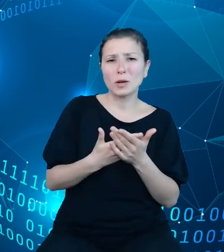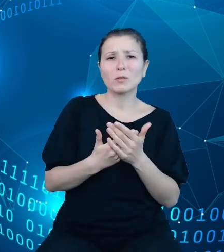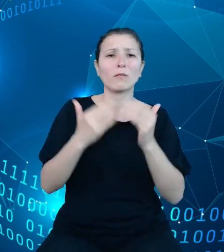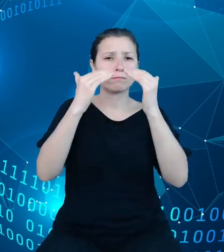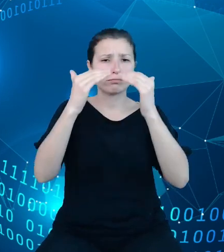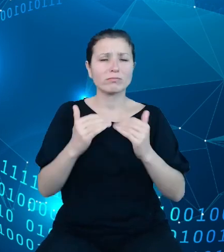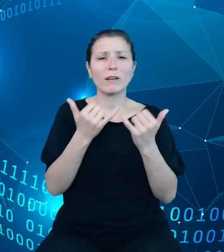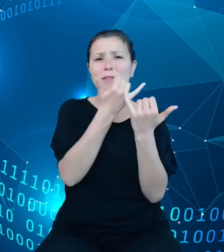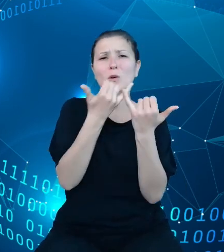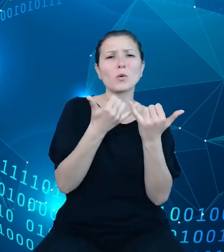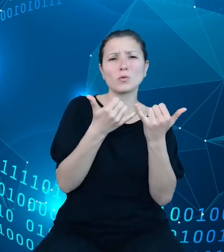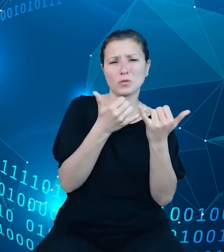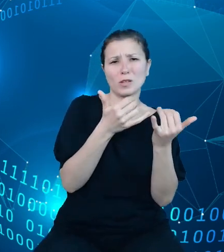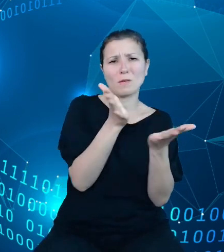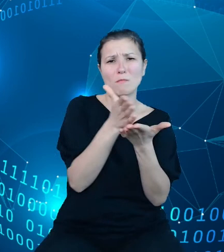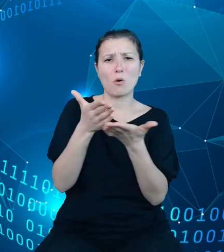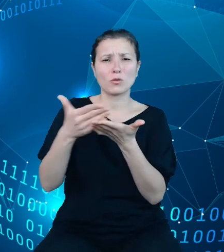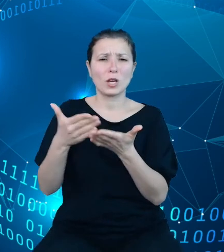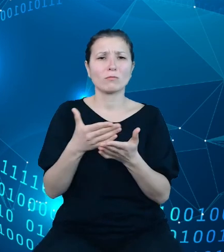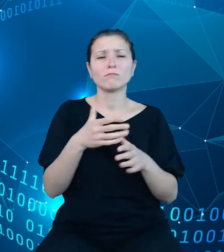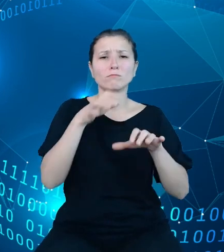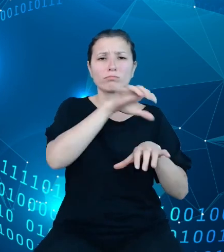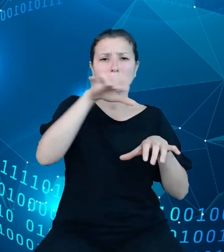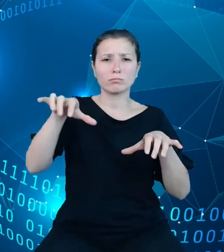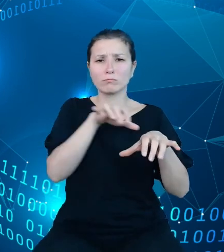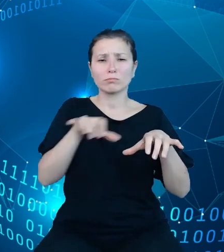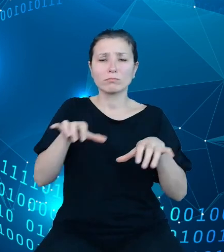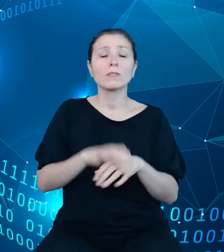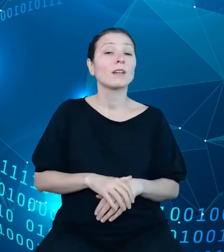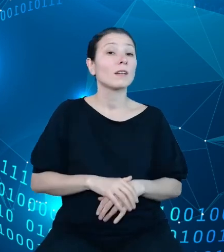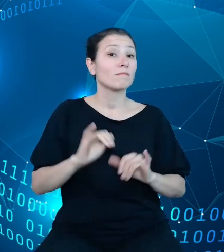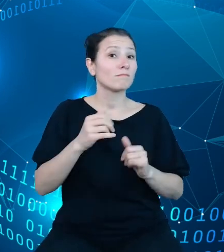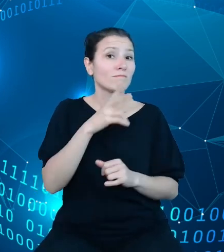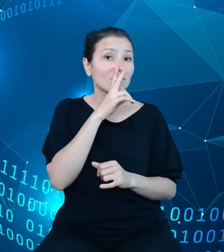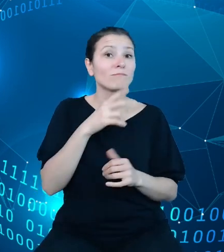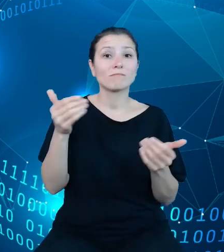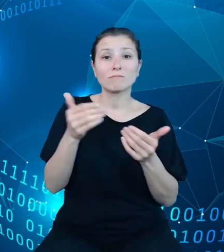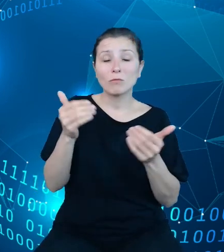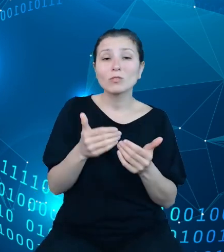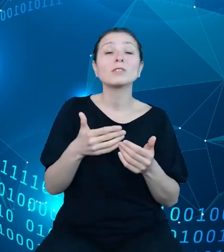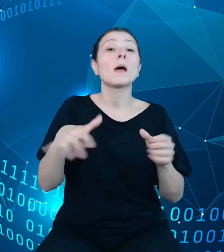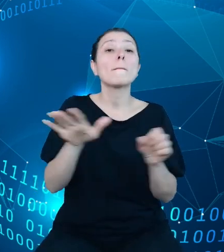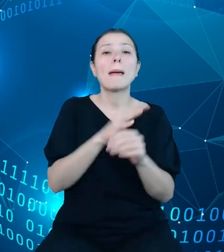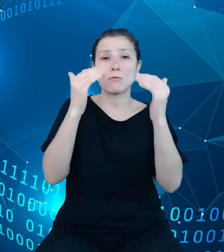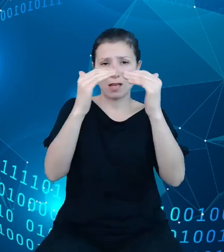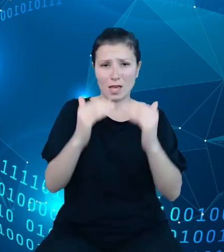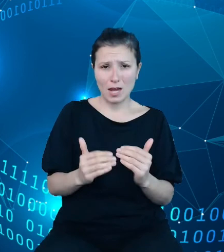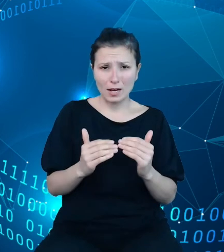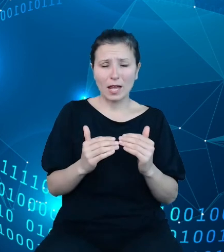jak łatwo zauważyć, mogą w naszej strukturze dysponentów występować przypadki pełnej hierarchii. Na przykład ta dotycząca Ministerstwa